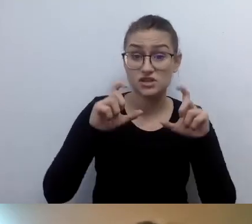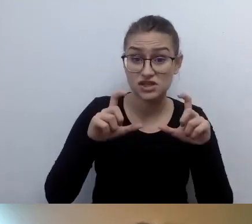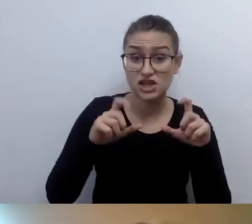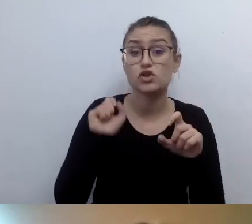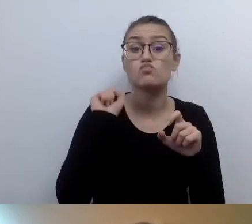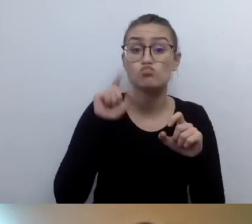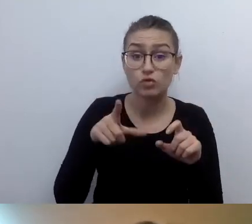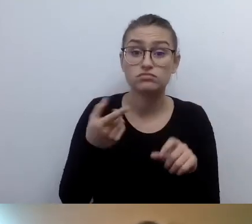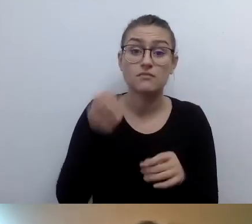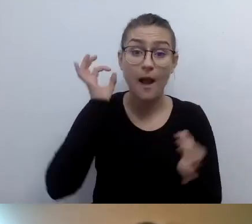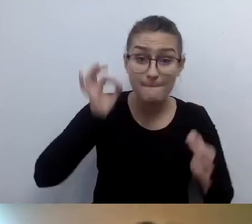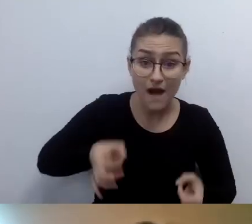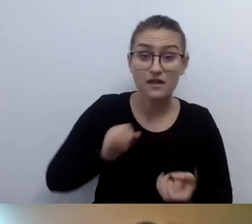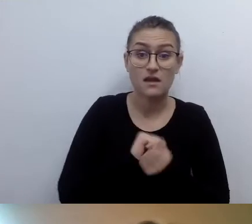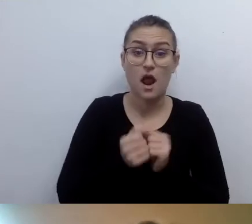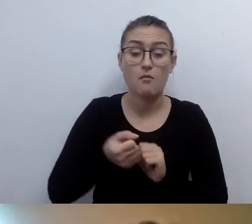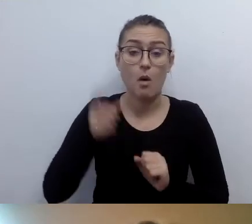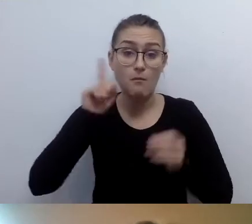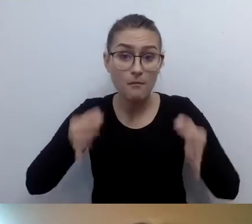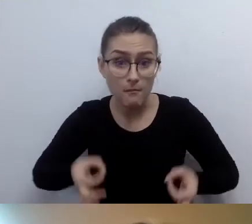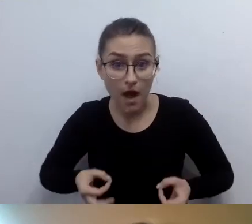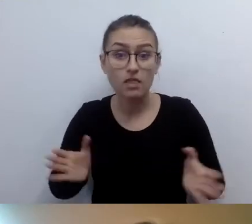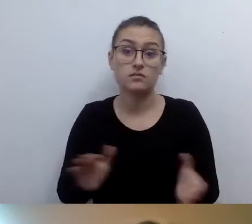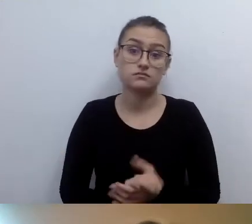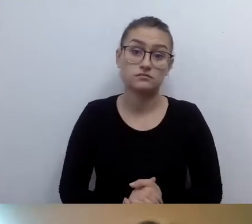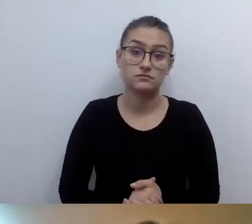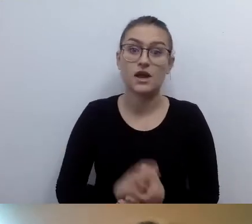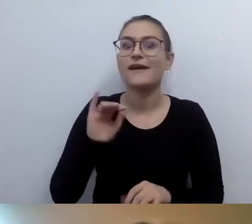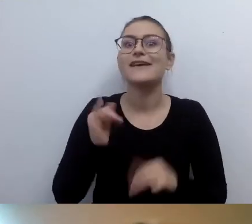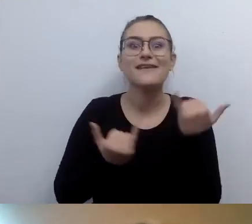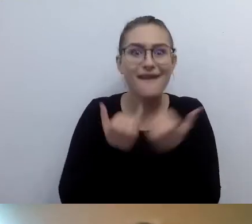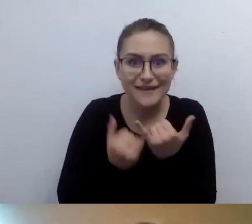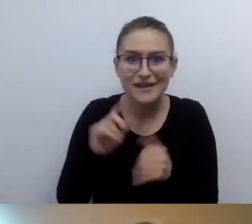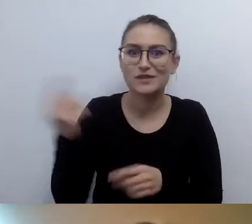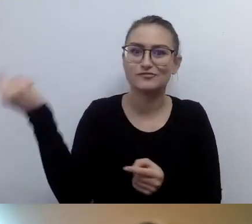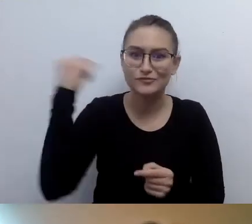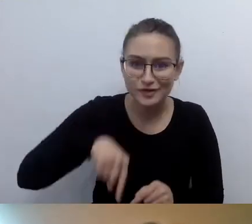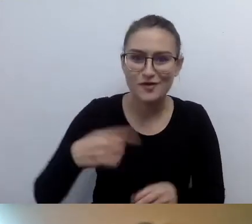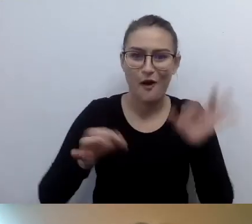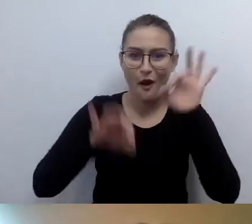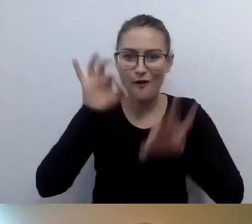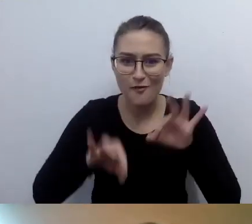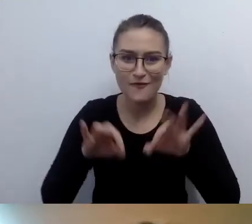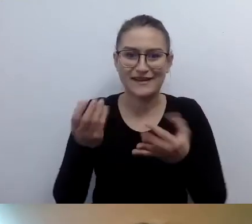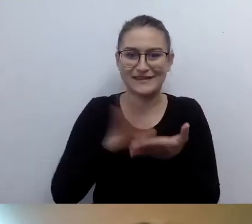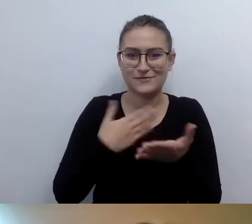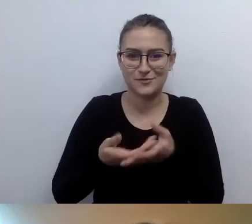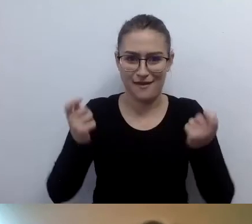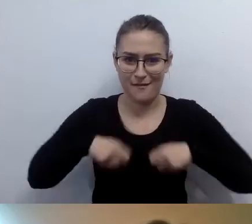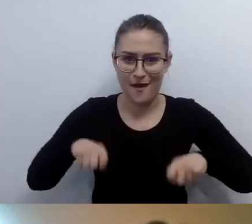Jeśli ta osoba przyszła na konferencję w stroju z epoki, w sposób niecodzienny, więc dopowiadają to,